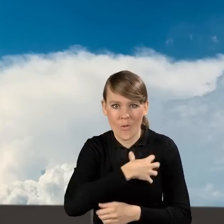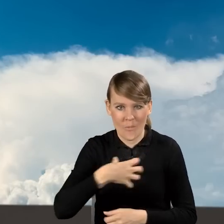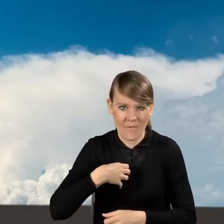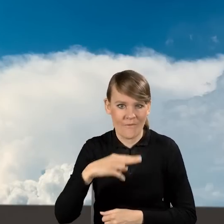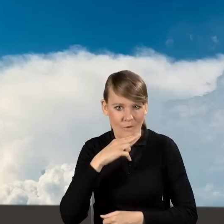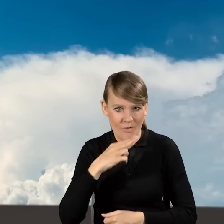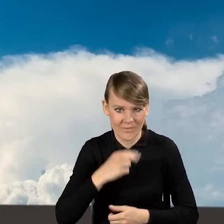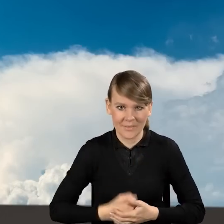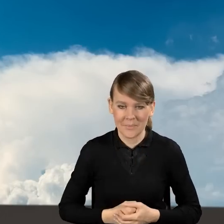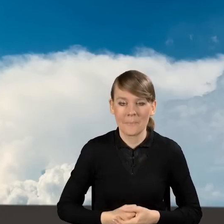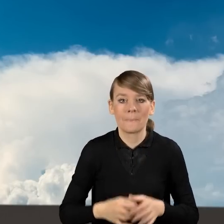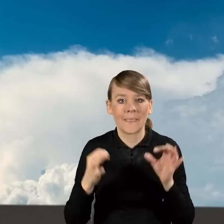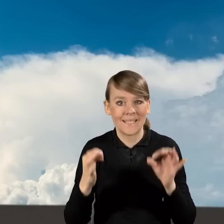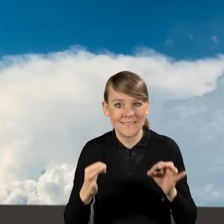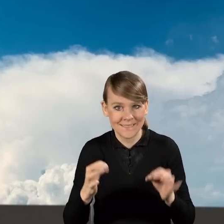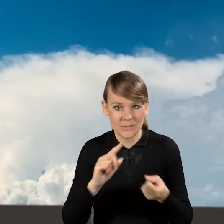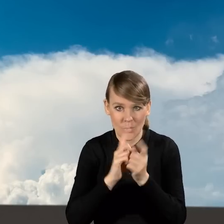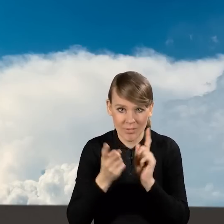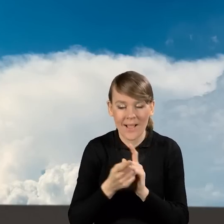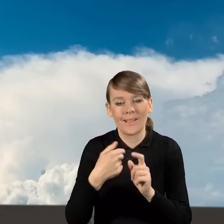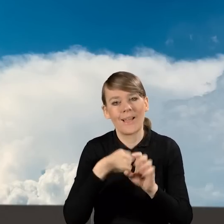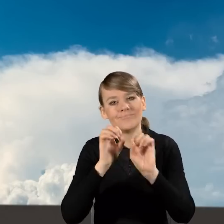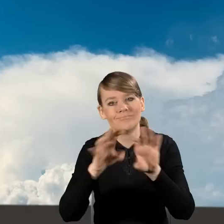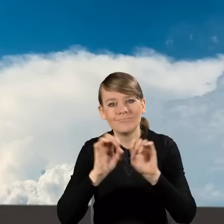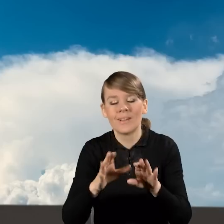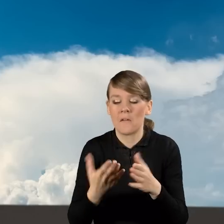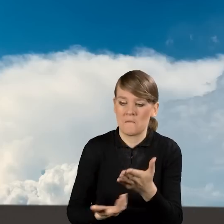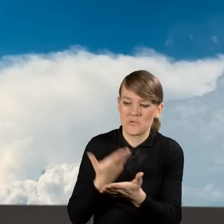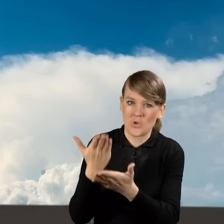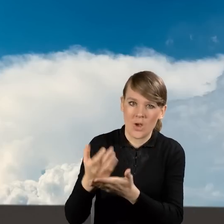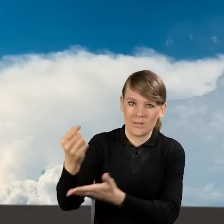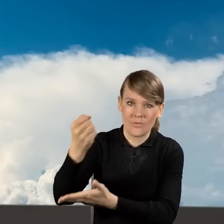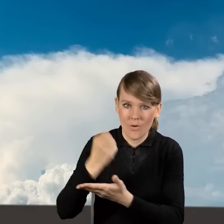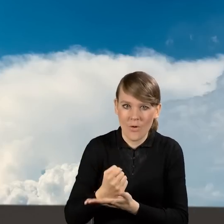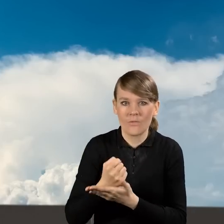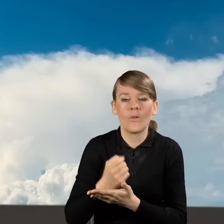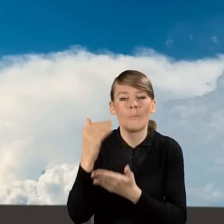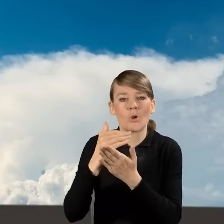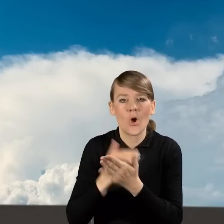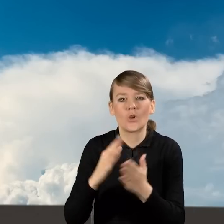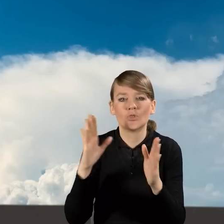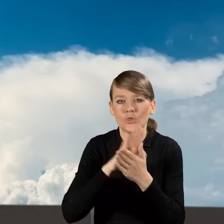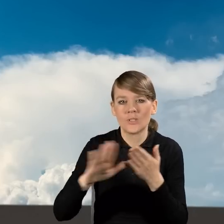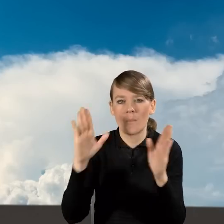W dniu dzisiejszym, podczas dzisiejszego spotkania przedstawię Państwu jak wypełnić wniosek o dofinansowanie w programie Czyste Powietrze.